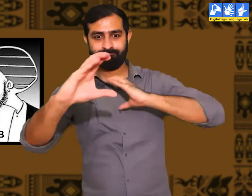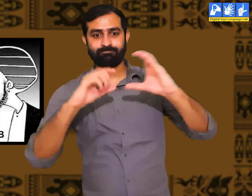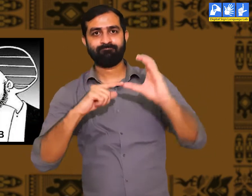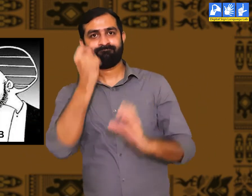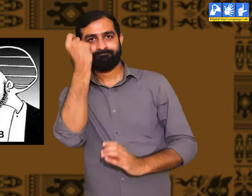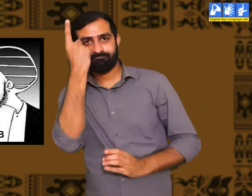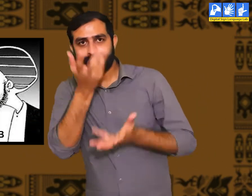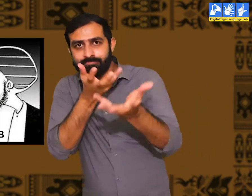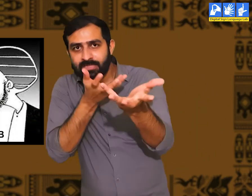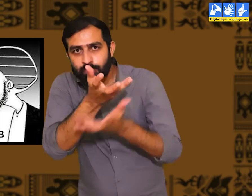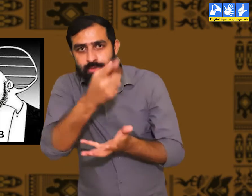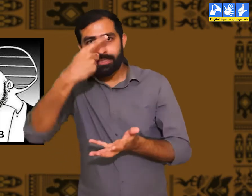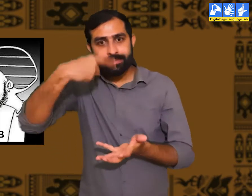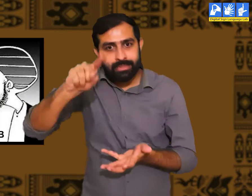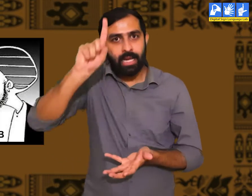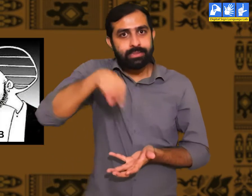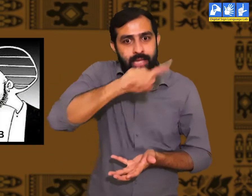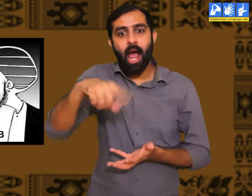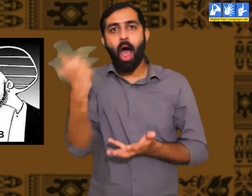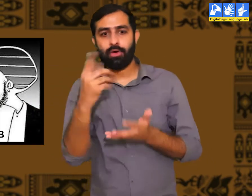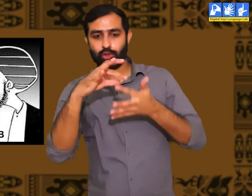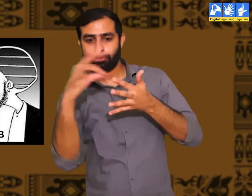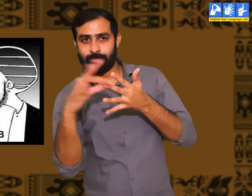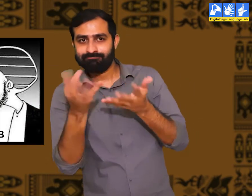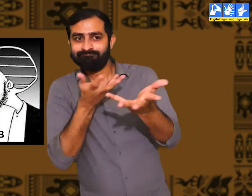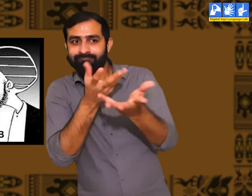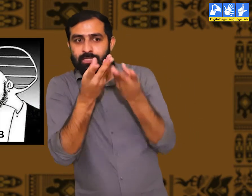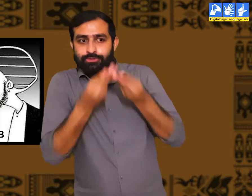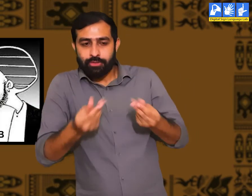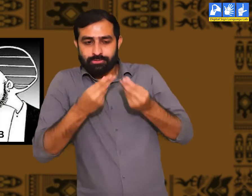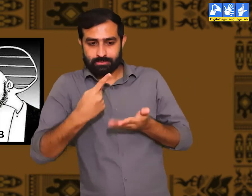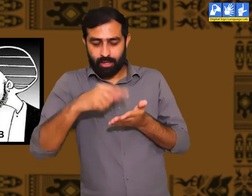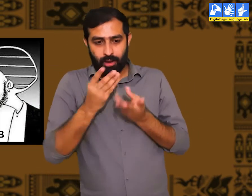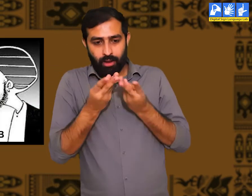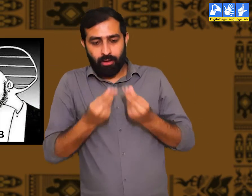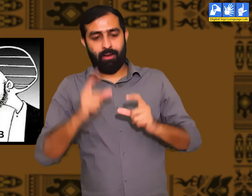उन्हें लोगों से ठीक तरह से बातचीत करने की समझ होती हैं। सही गलत का ज्ञान होता हैं।